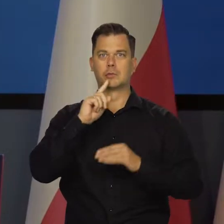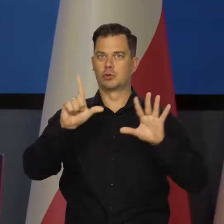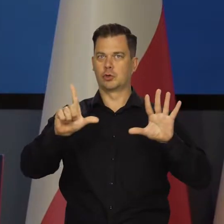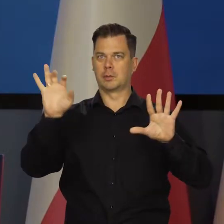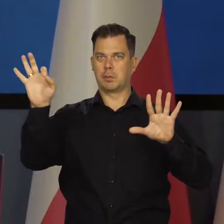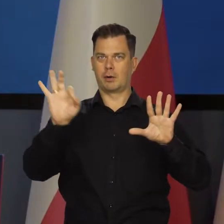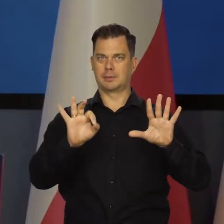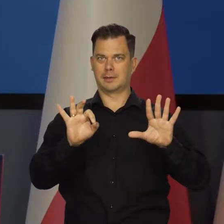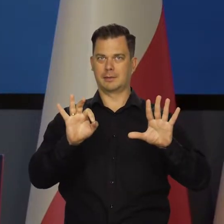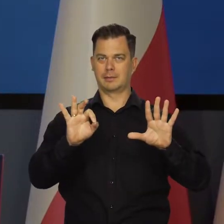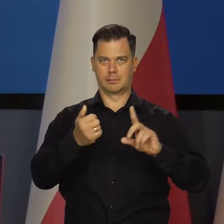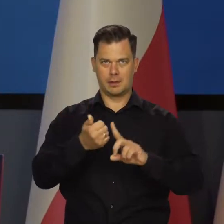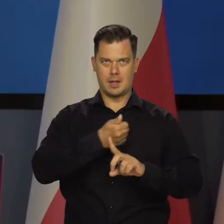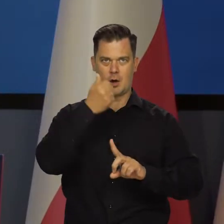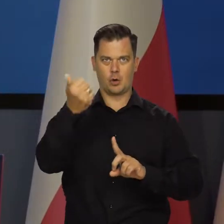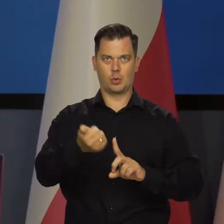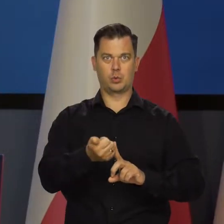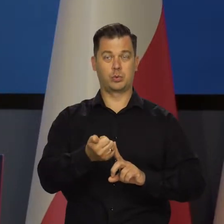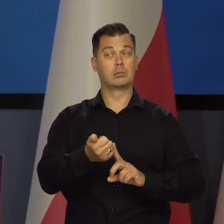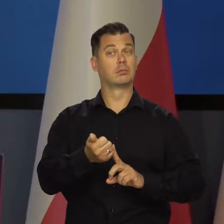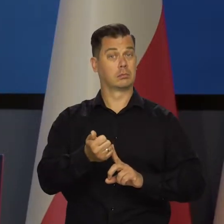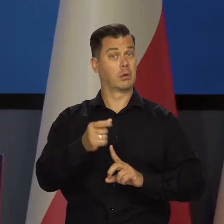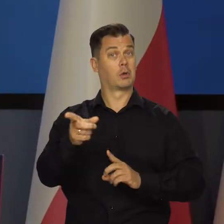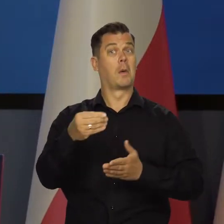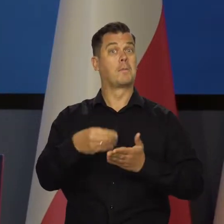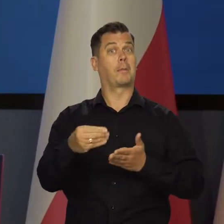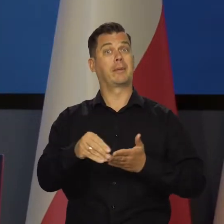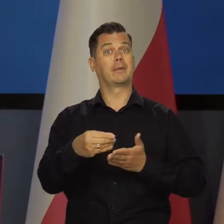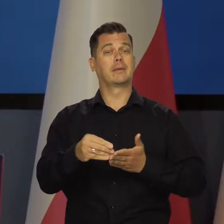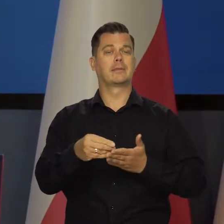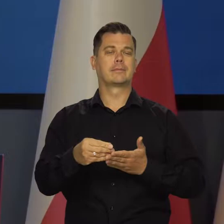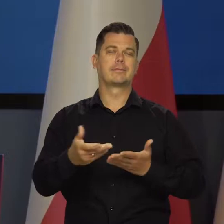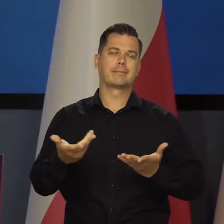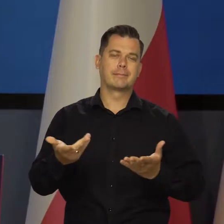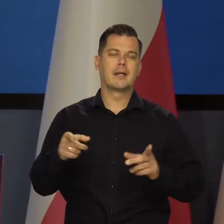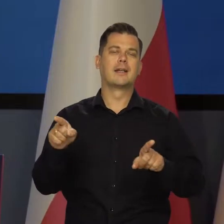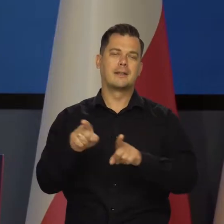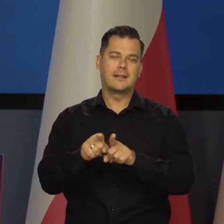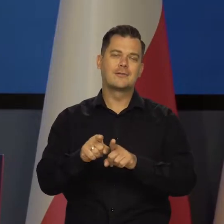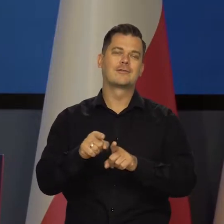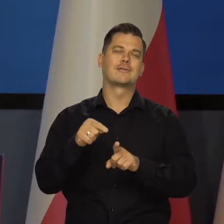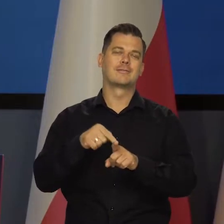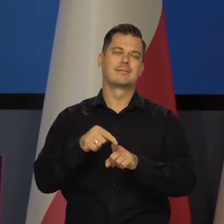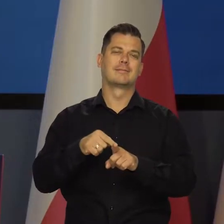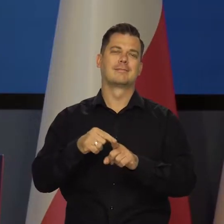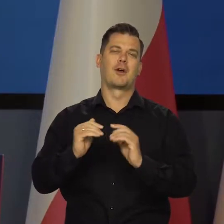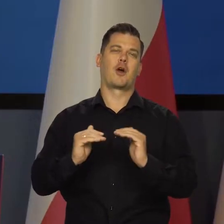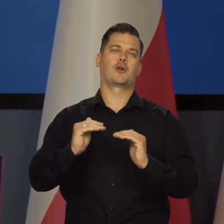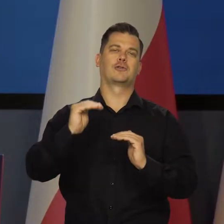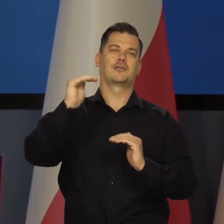do 7 proc. rocznie. To jest ten element popytowy, który jednak nadal rośnie.